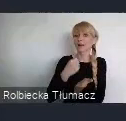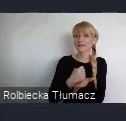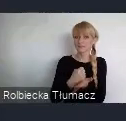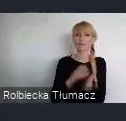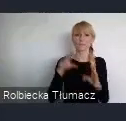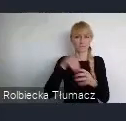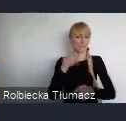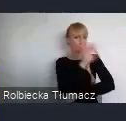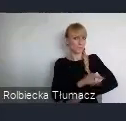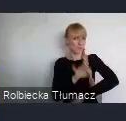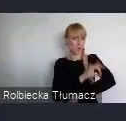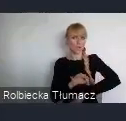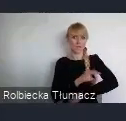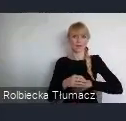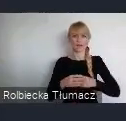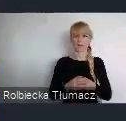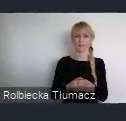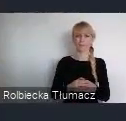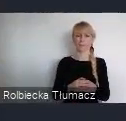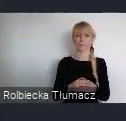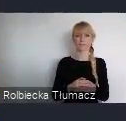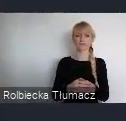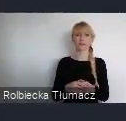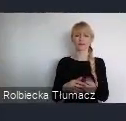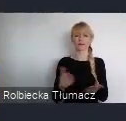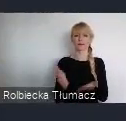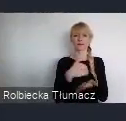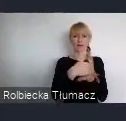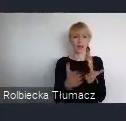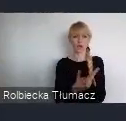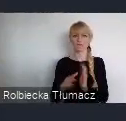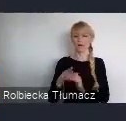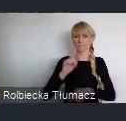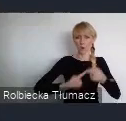Krajowej Polityki Miejskiej 2030, należy wymienić przede wszystkim